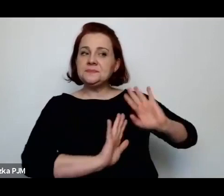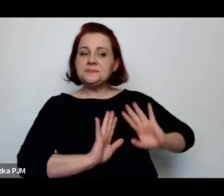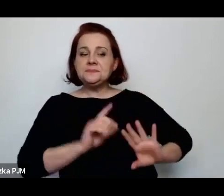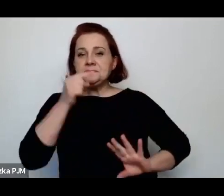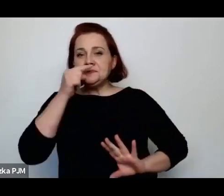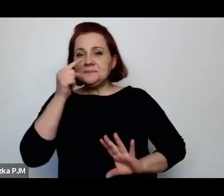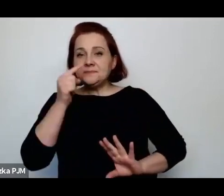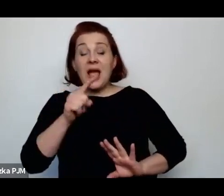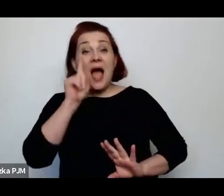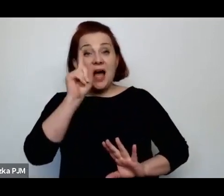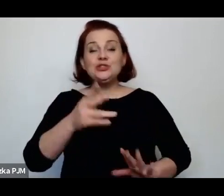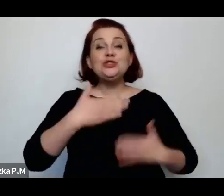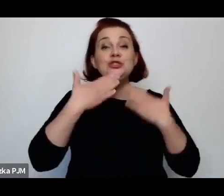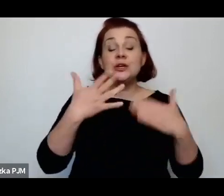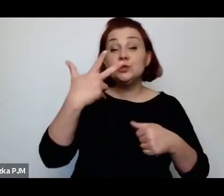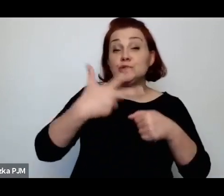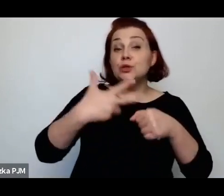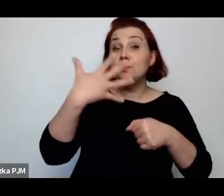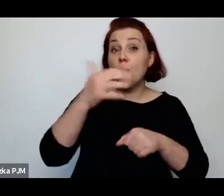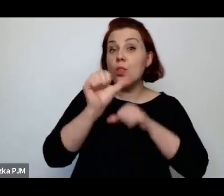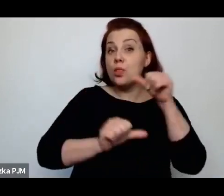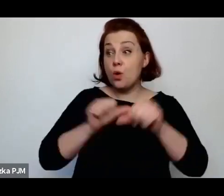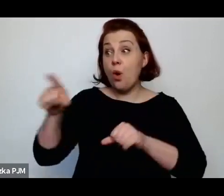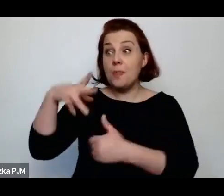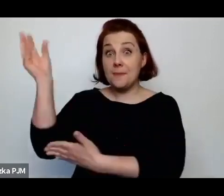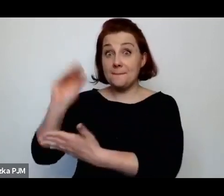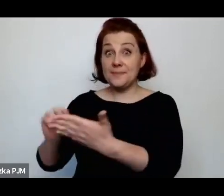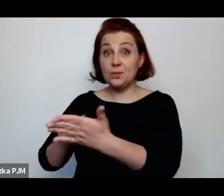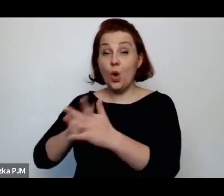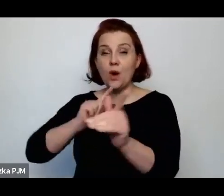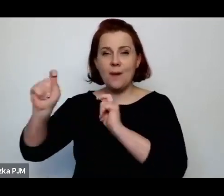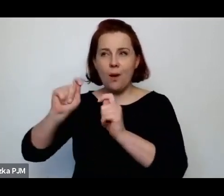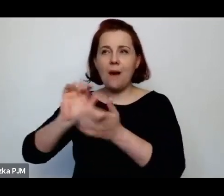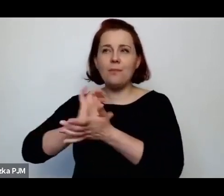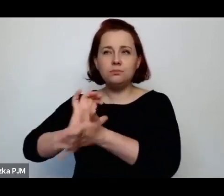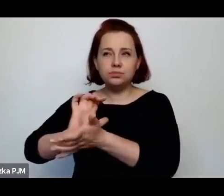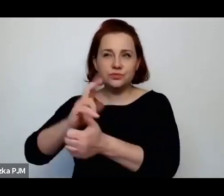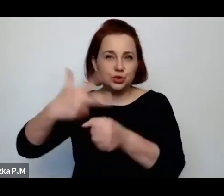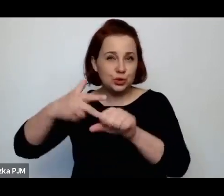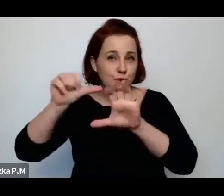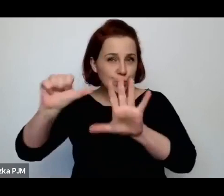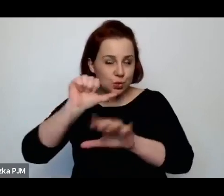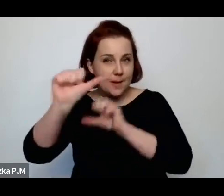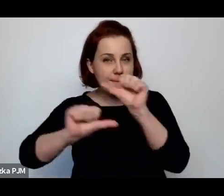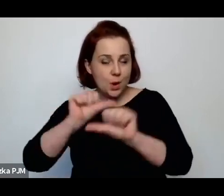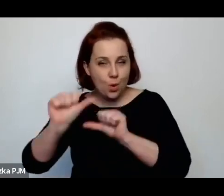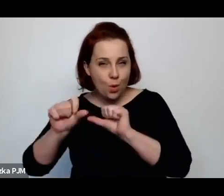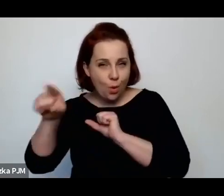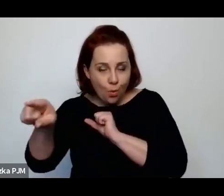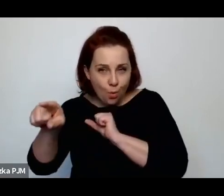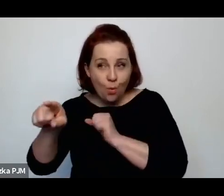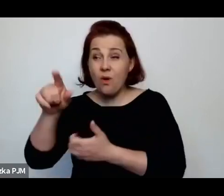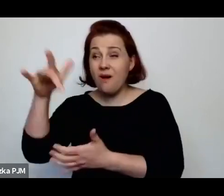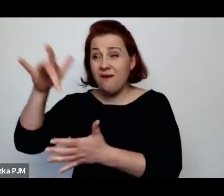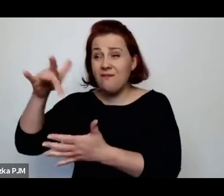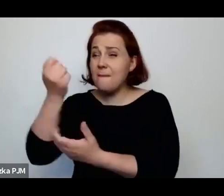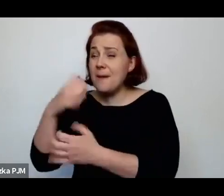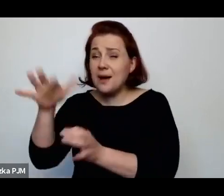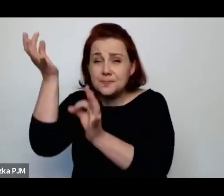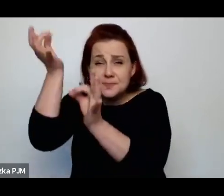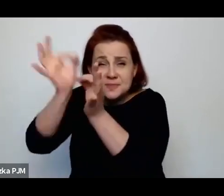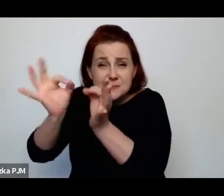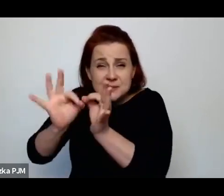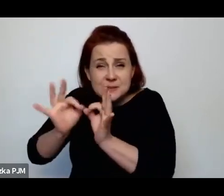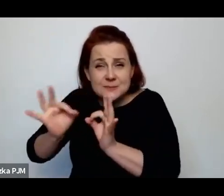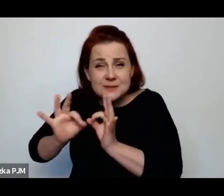w 35. roku pisała te reportaże – one wyszły w 36. roku, w których bardzo szczegółowo np. opisała to